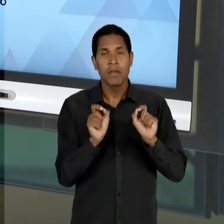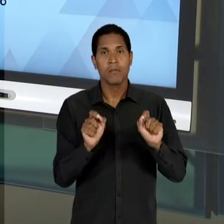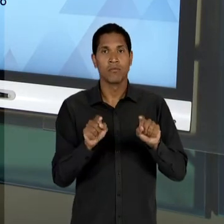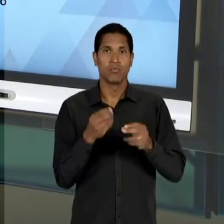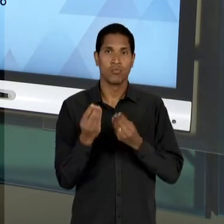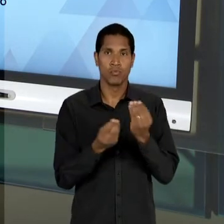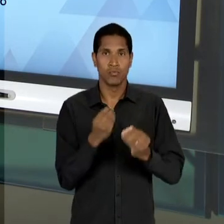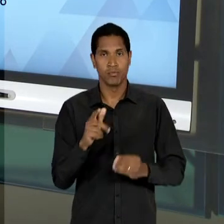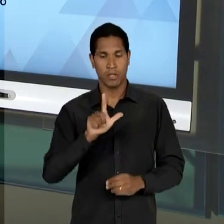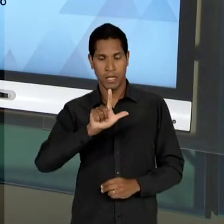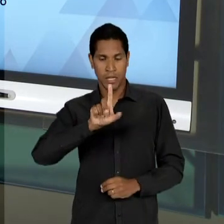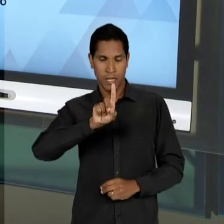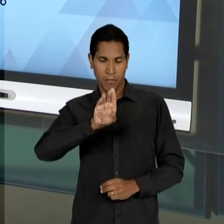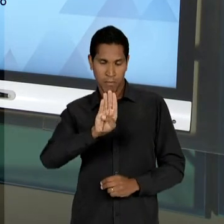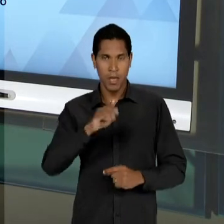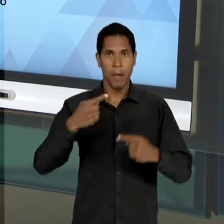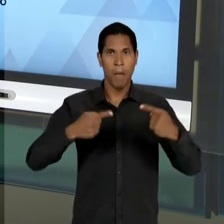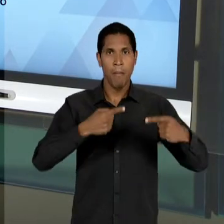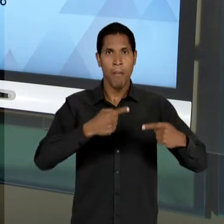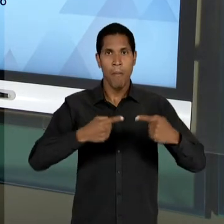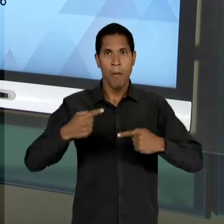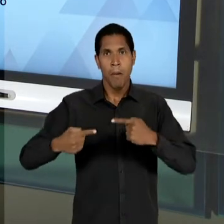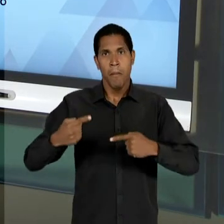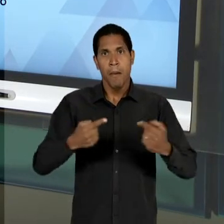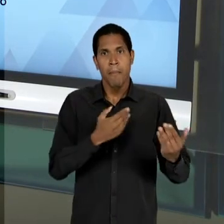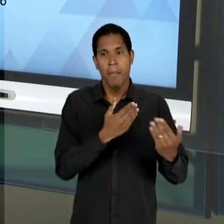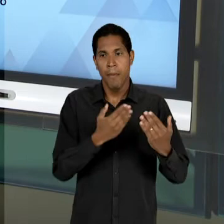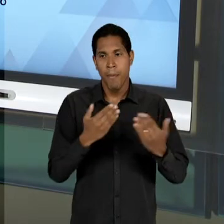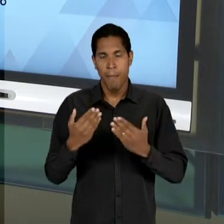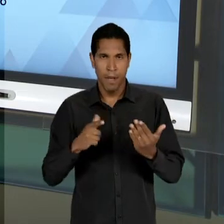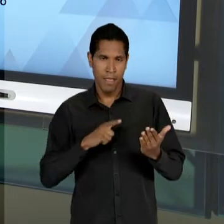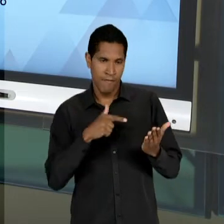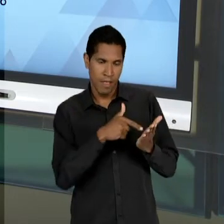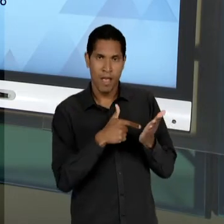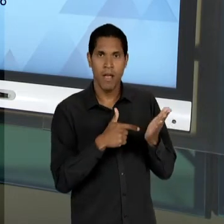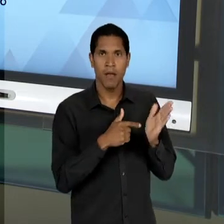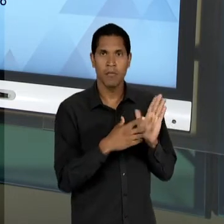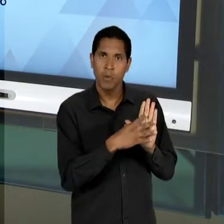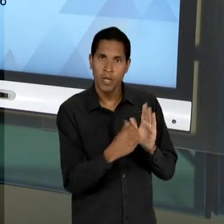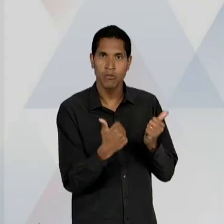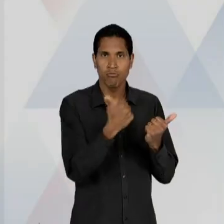COMO QUE A 'LDB' ESTAVA SENDO DISCUTIDA POR INTERMÉDIO DO SUBSTITUTIVO LACERDA; A LIBERDADE